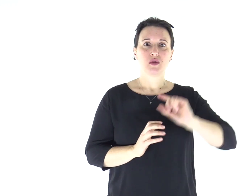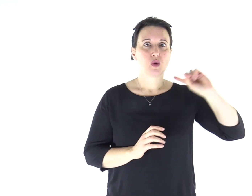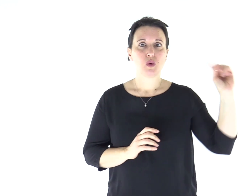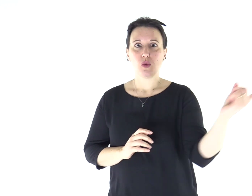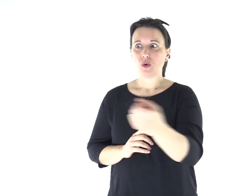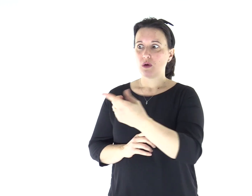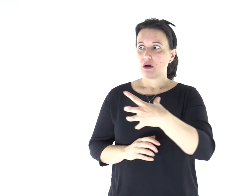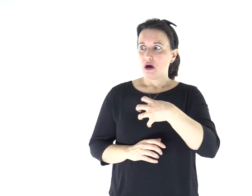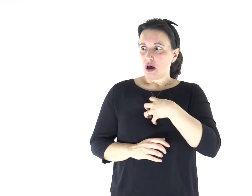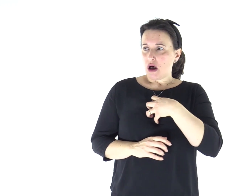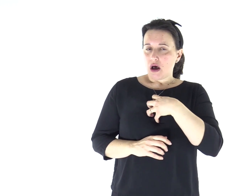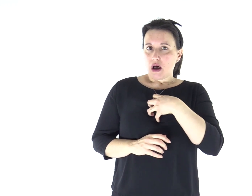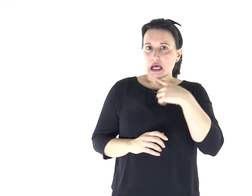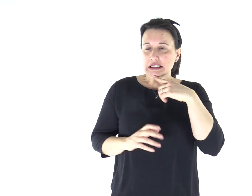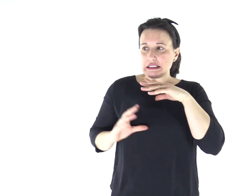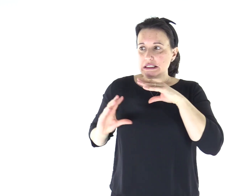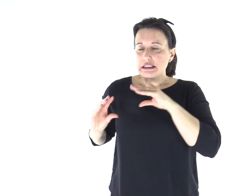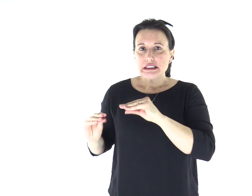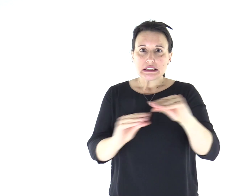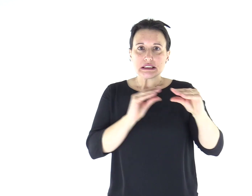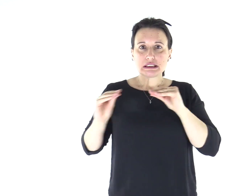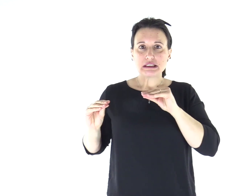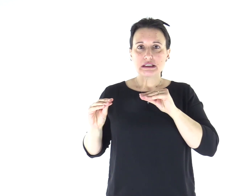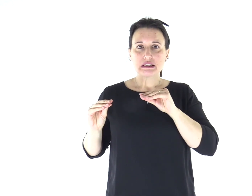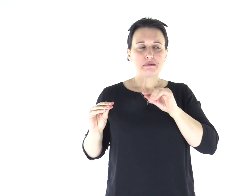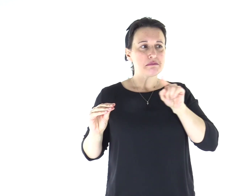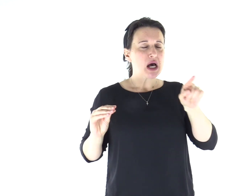Tutti furono presi da timore, tanto che si chiedevano a vicenda: